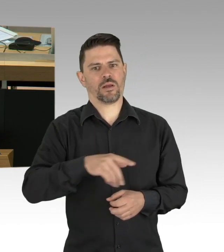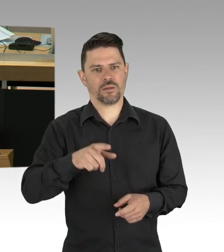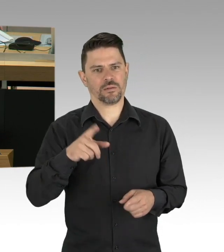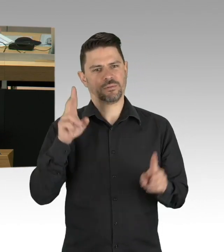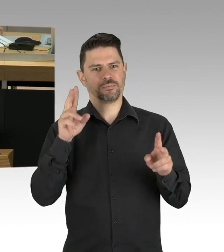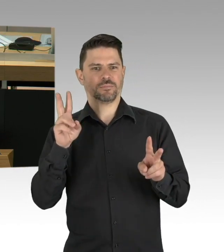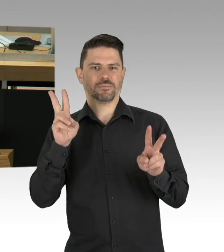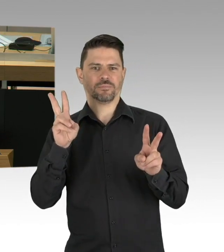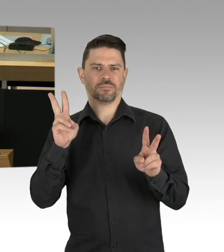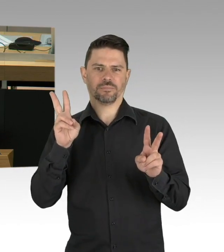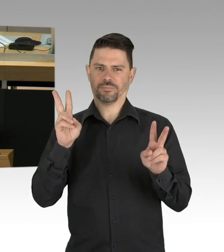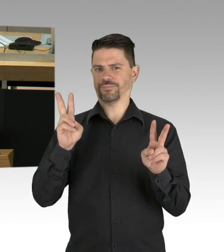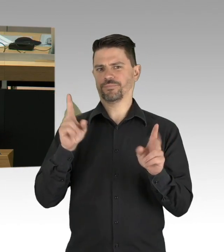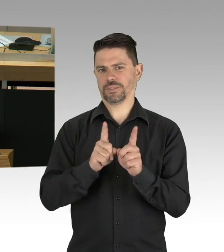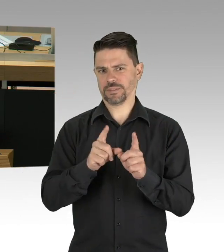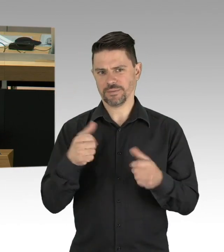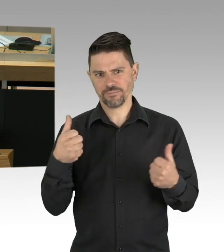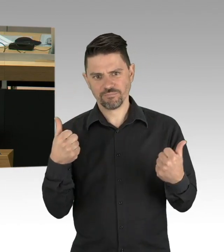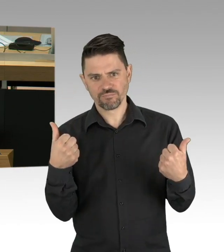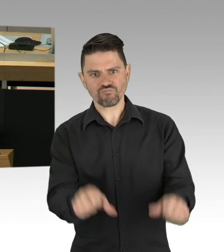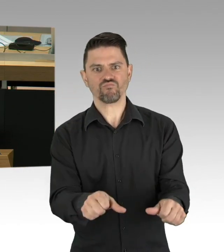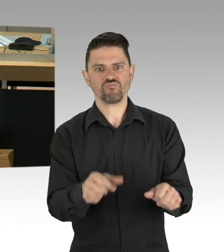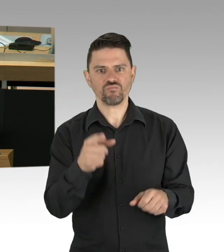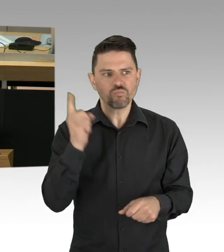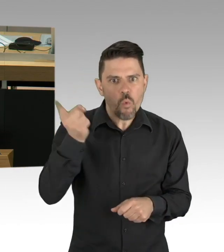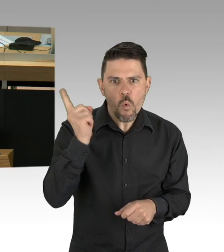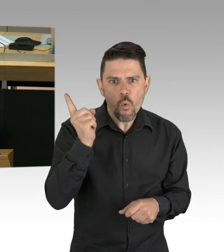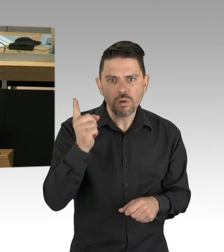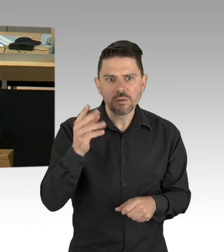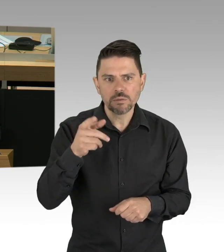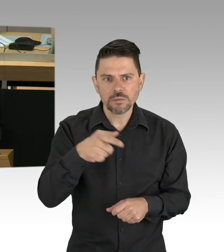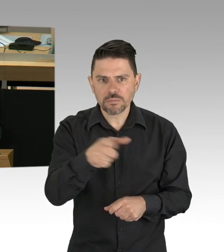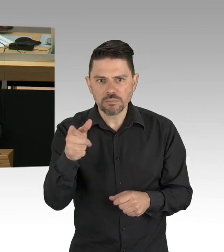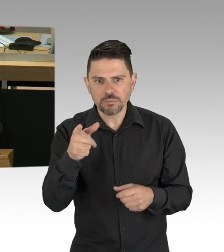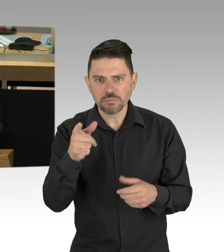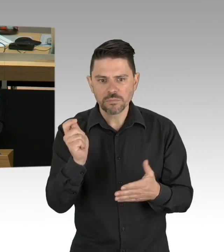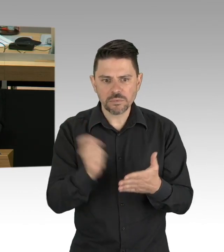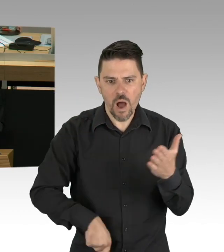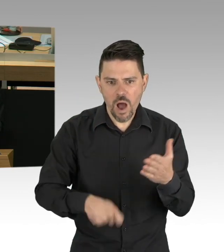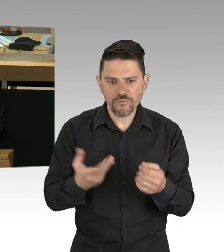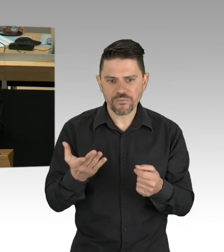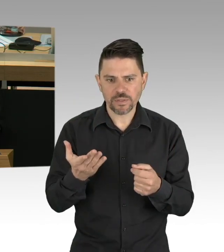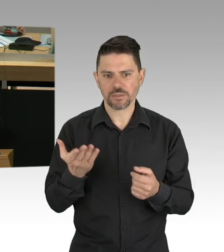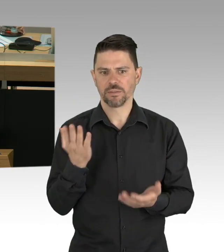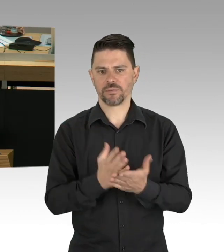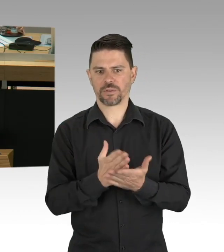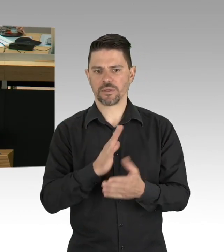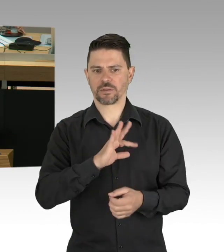seit Beginn dieses Jahres innerhalb des Normalen. Schauen Sie mal auf diese Grafik.